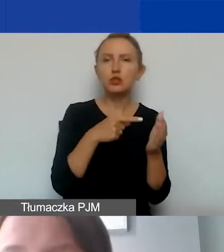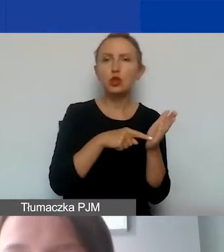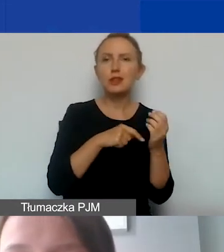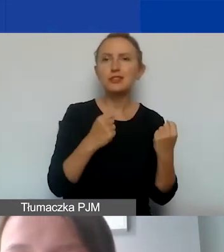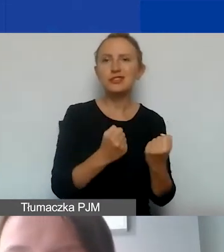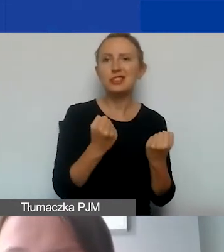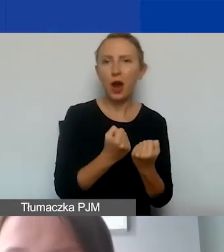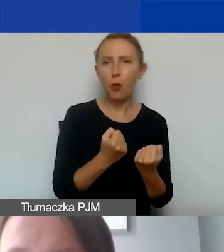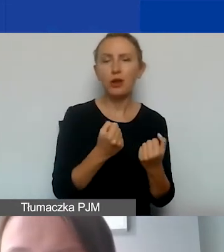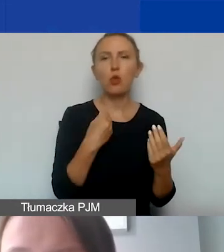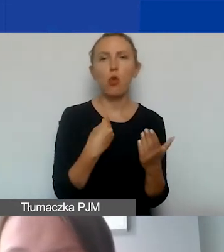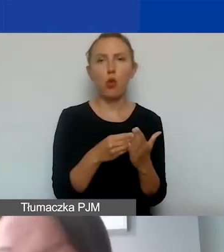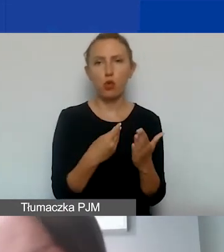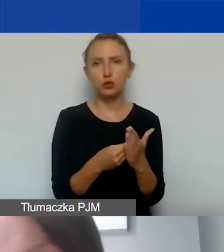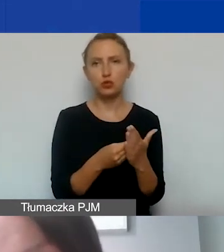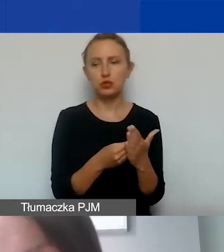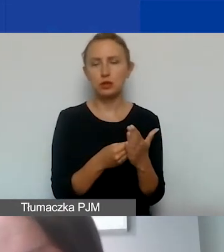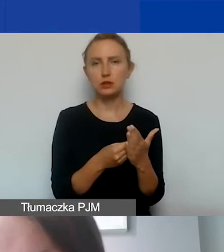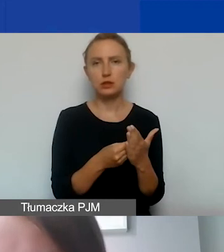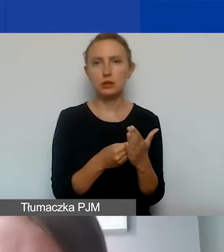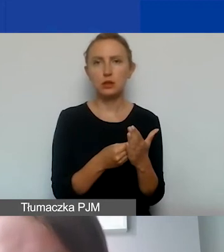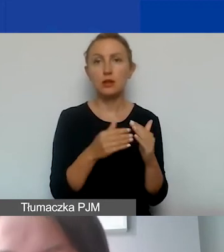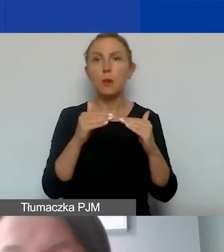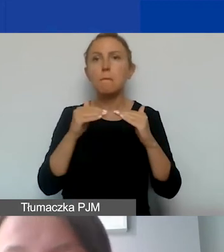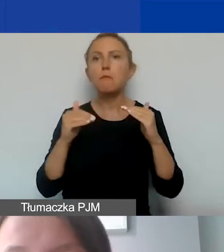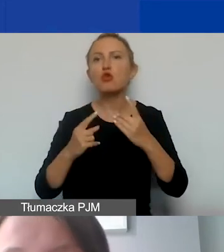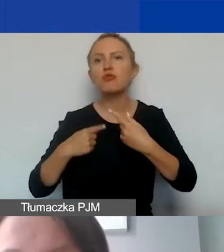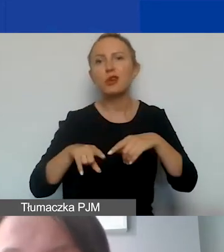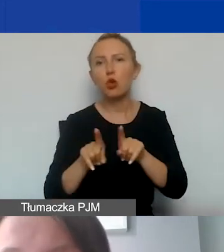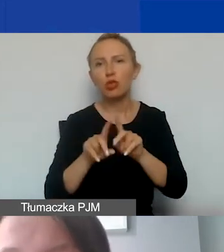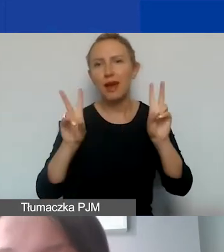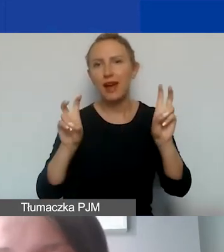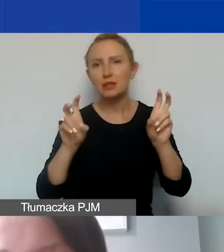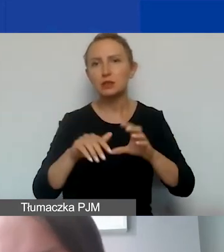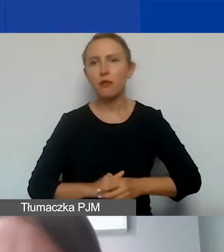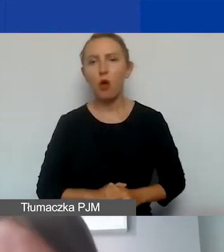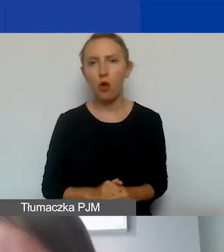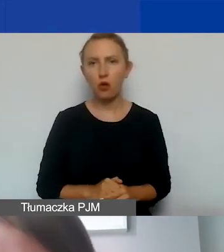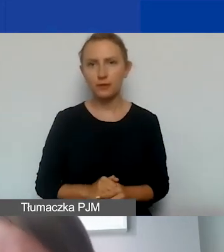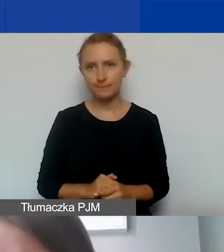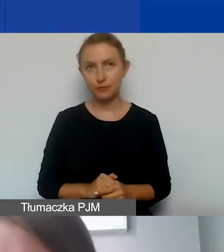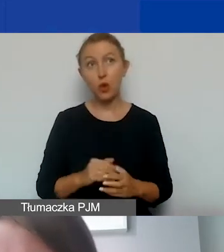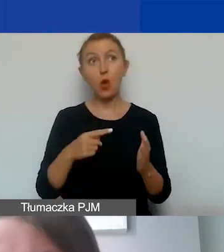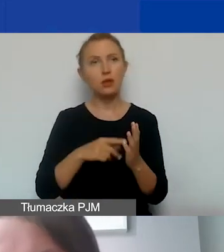Są to koszty tzw. podwykonawstwa. I to jest szczególnie istotne,